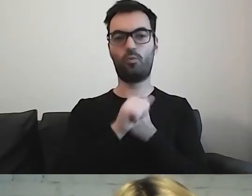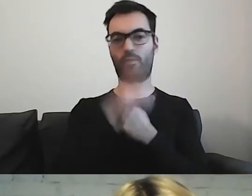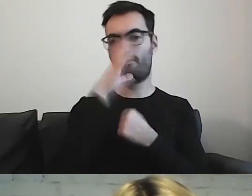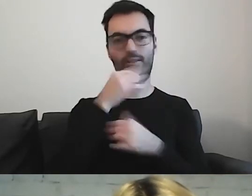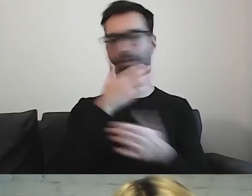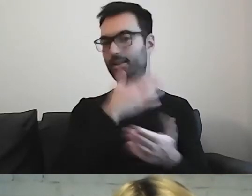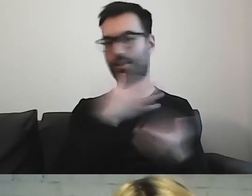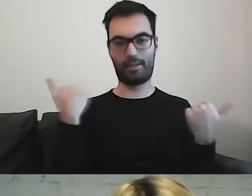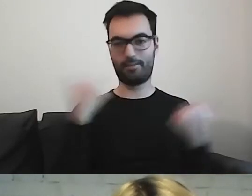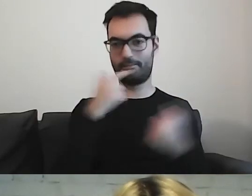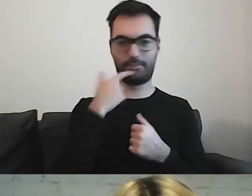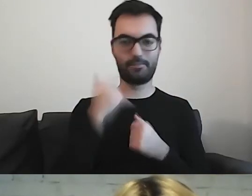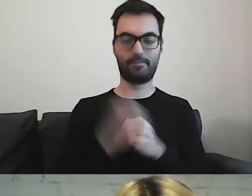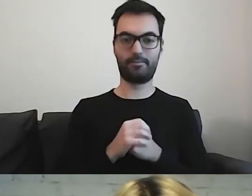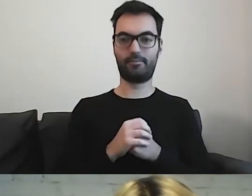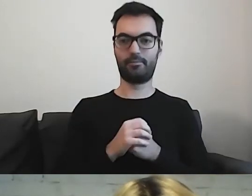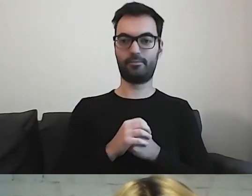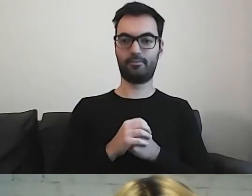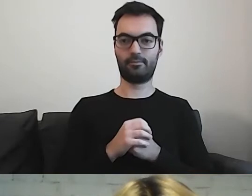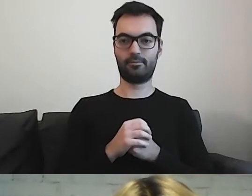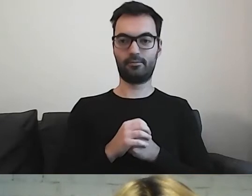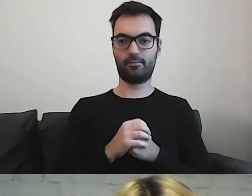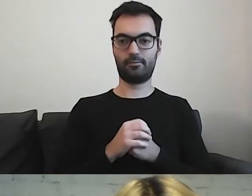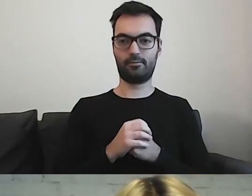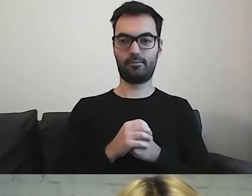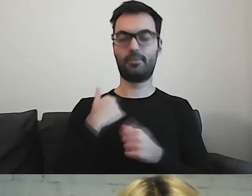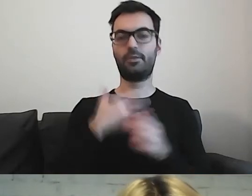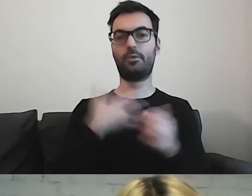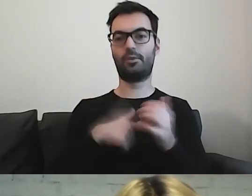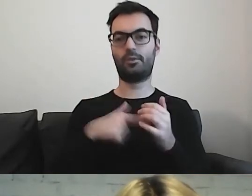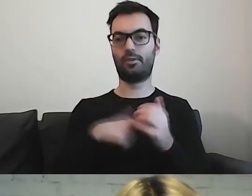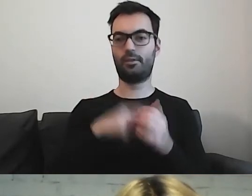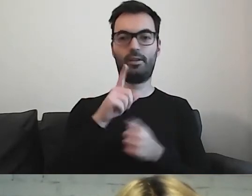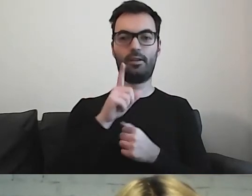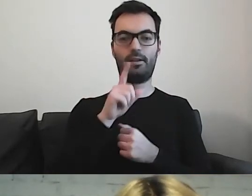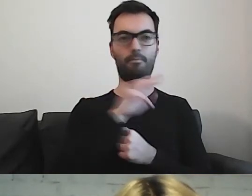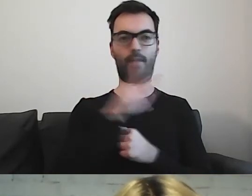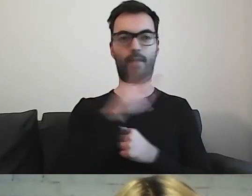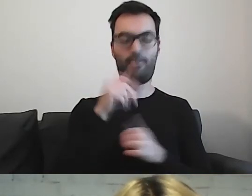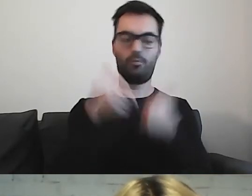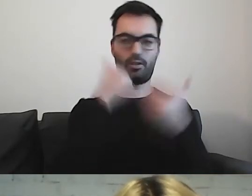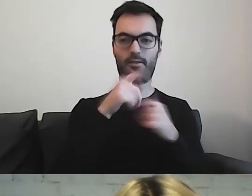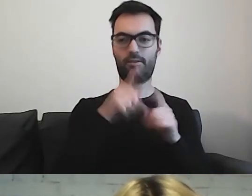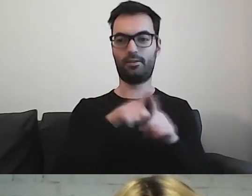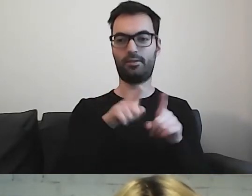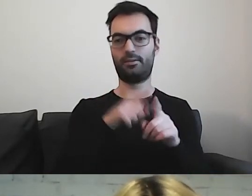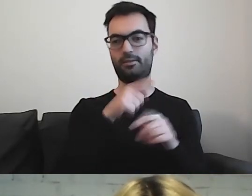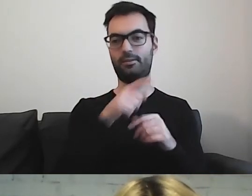Mogę pogratulować Pawłowi, pewnie to również jego zasługa.